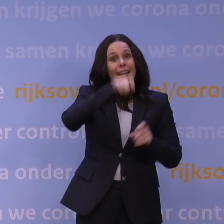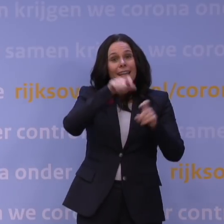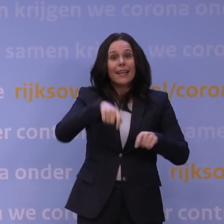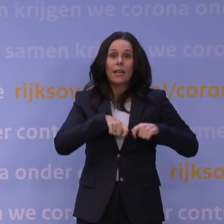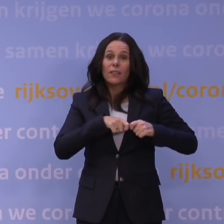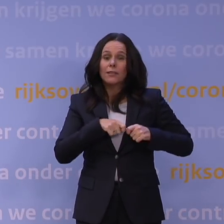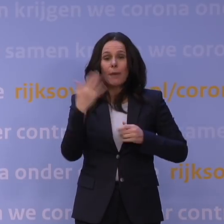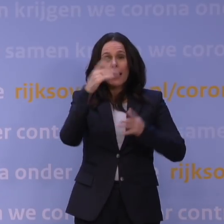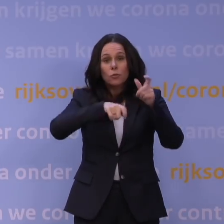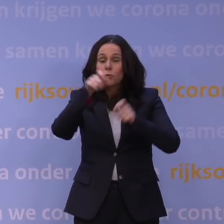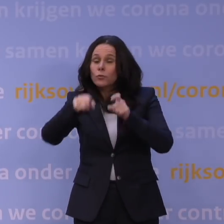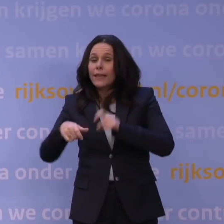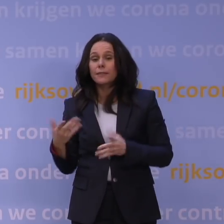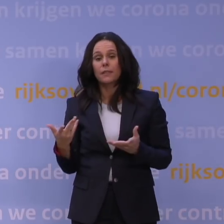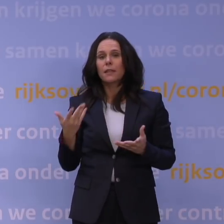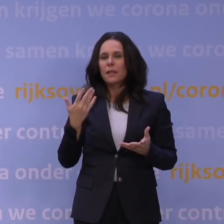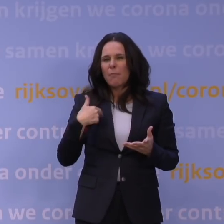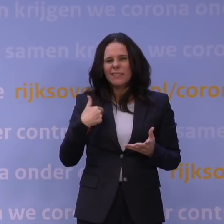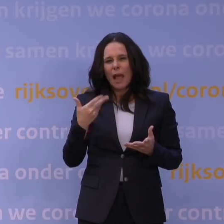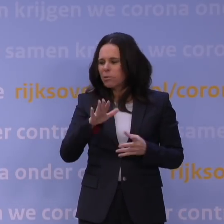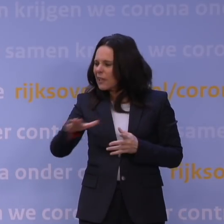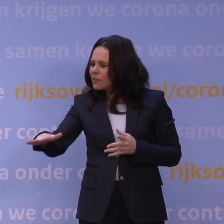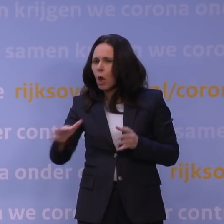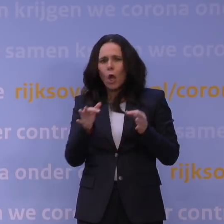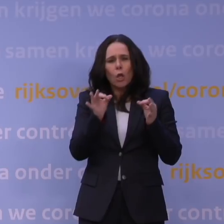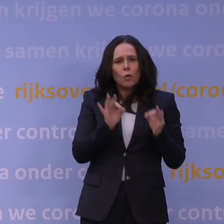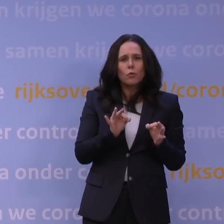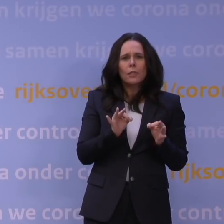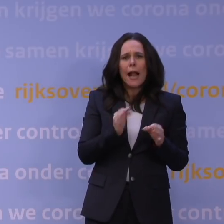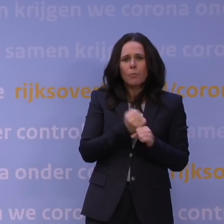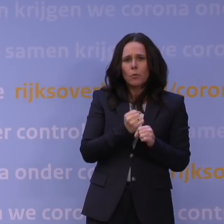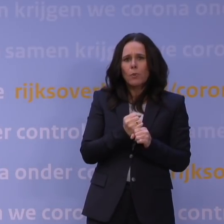en voor kinderen van mensen met cruciale beroepen blijft noodopvang beschikbaar.